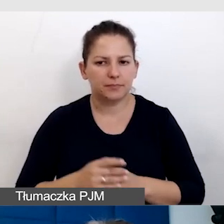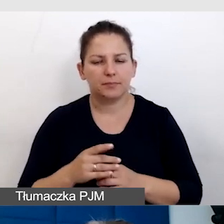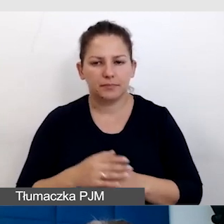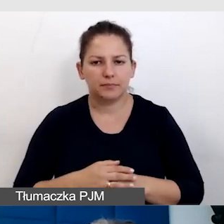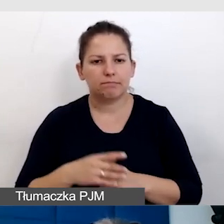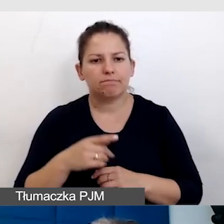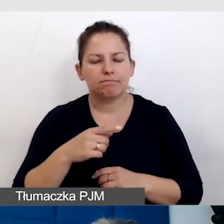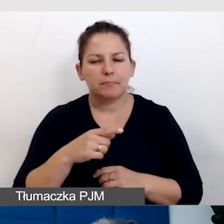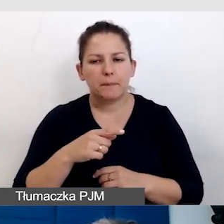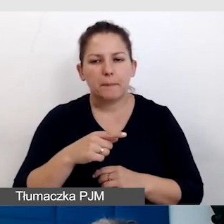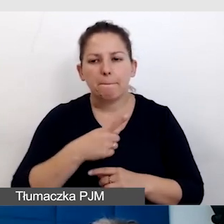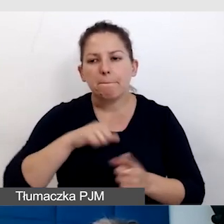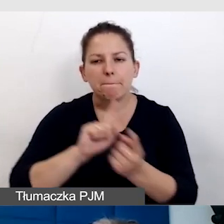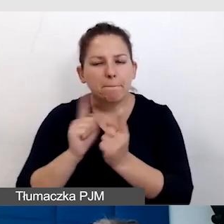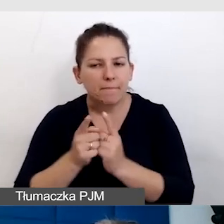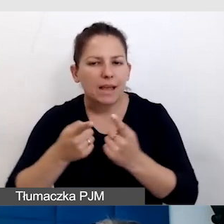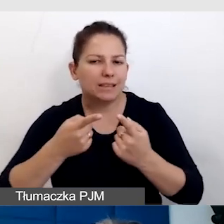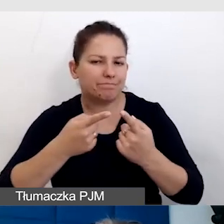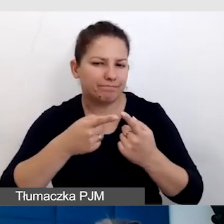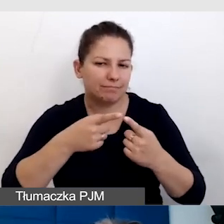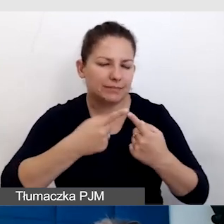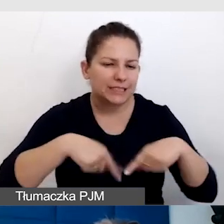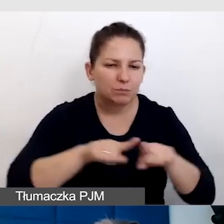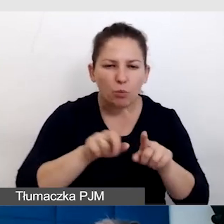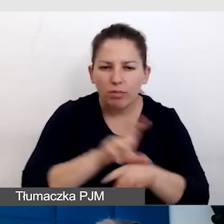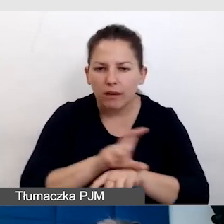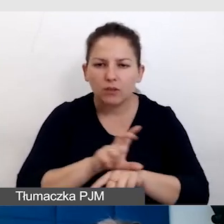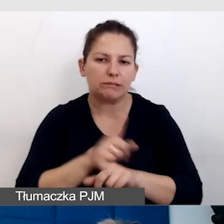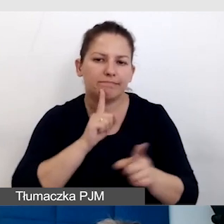Spotykamy się w zespole technicznym i o tym rozmawiamy.